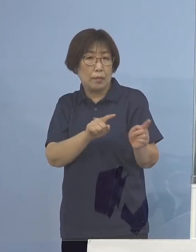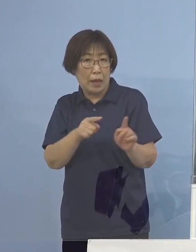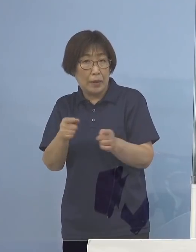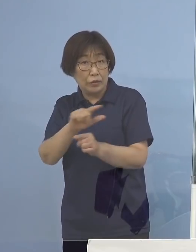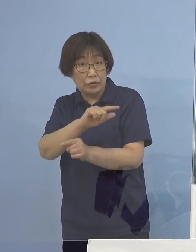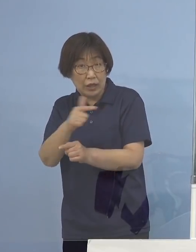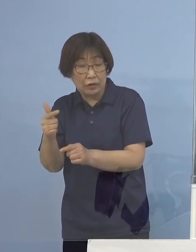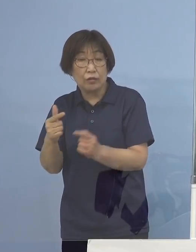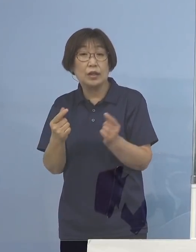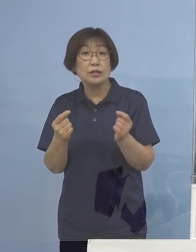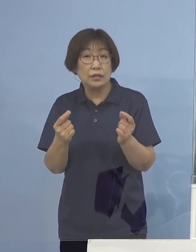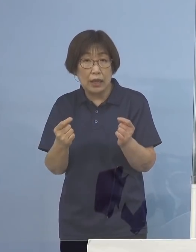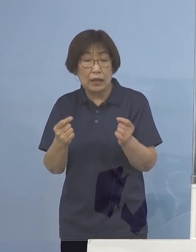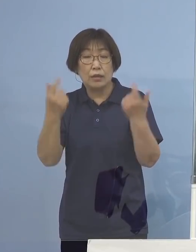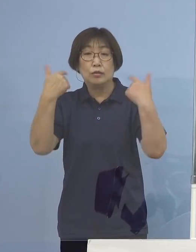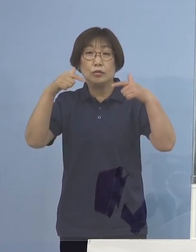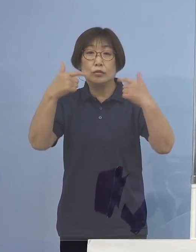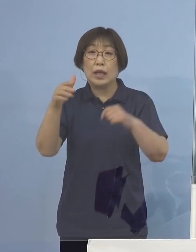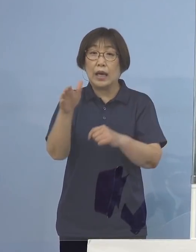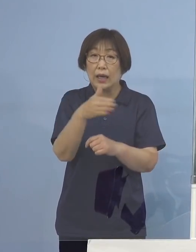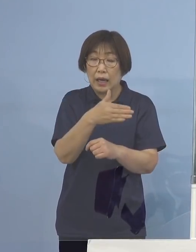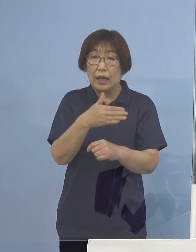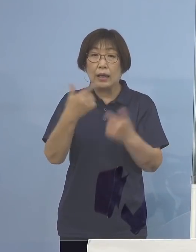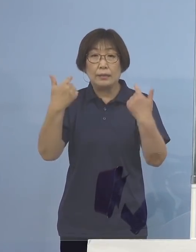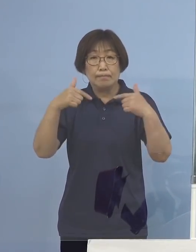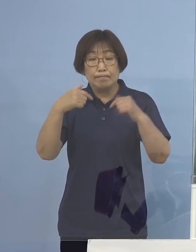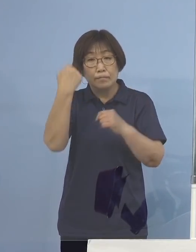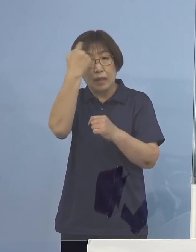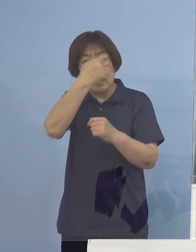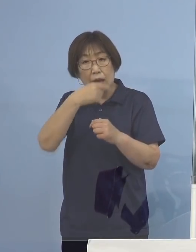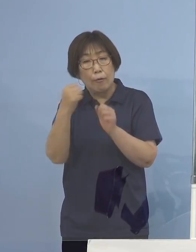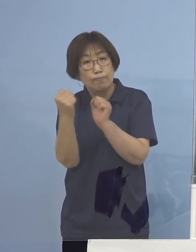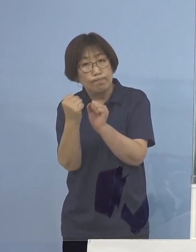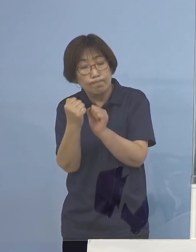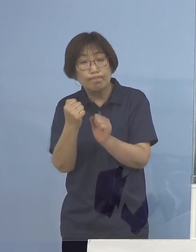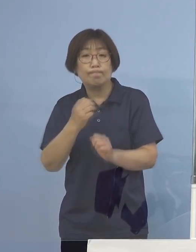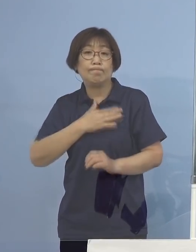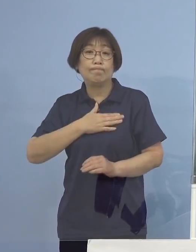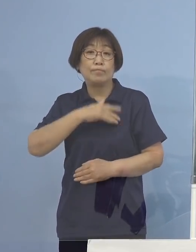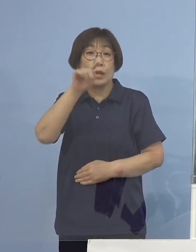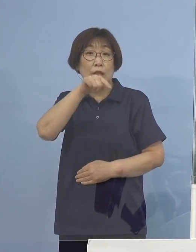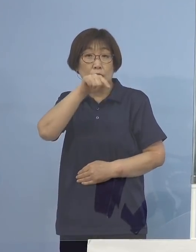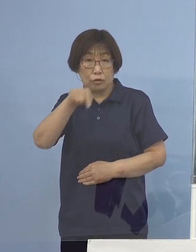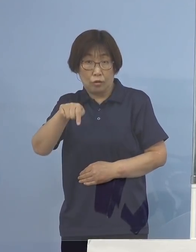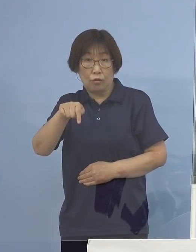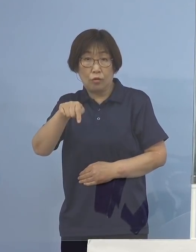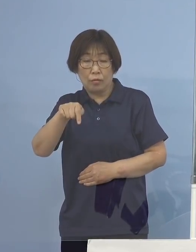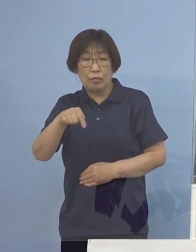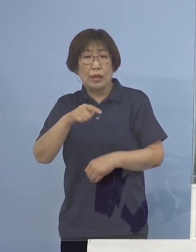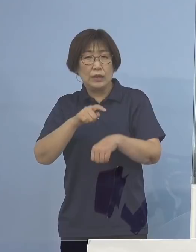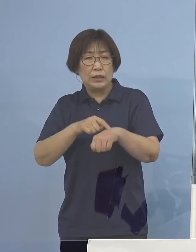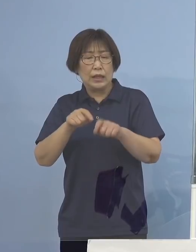普段から是非、顔見知りの方と そしてなるべく長時間にならないように